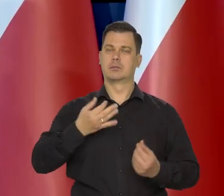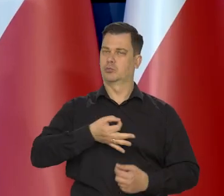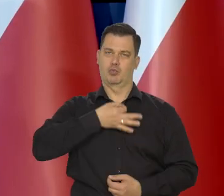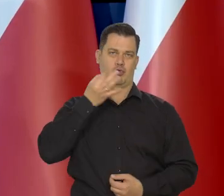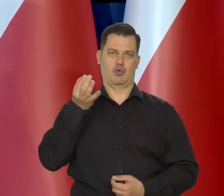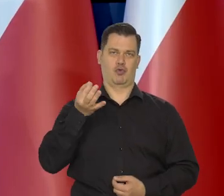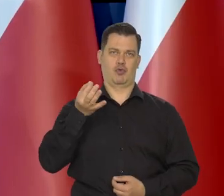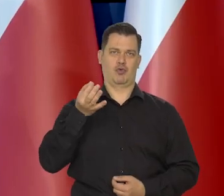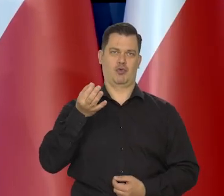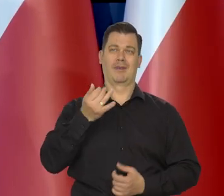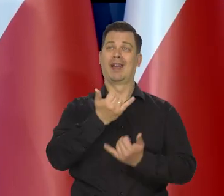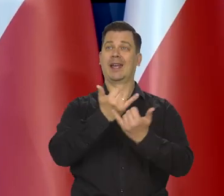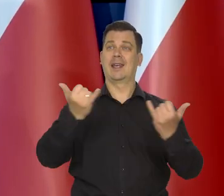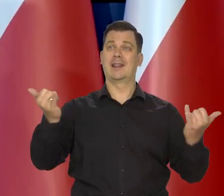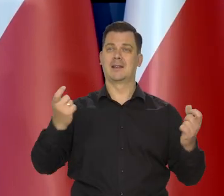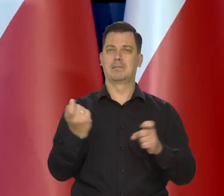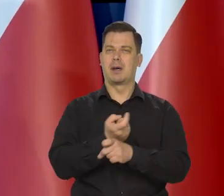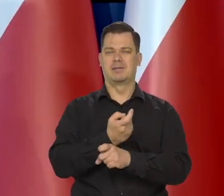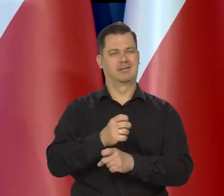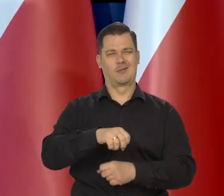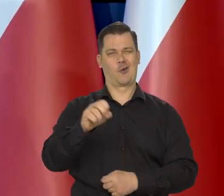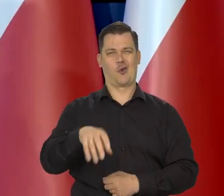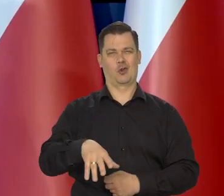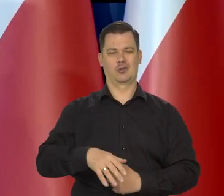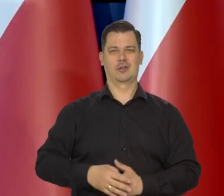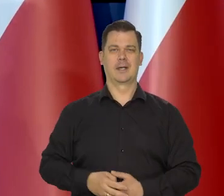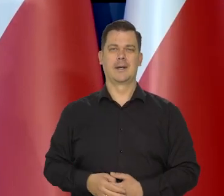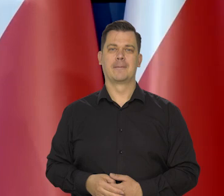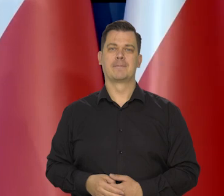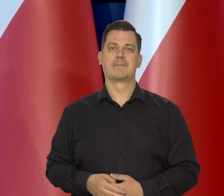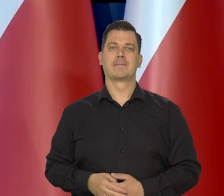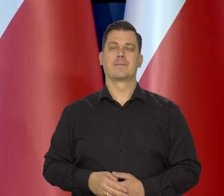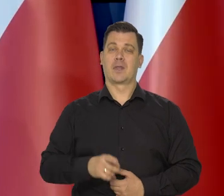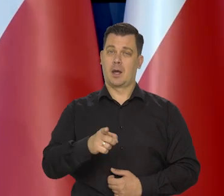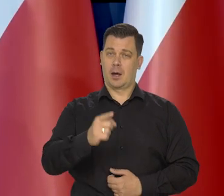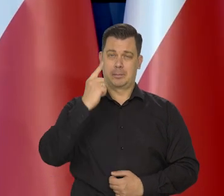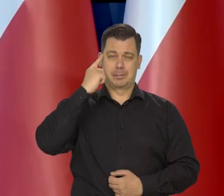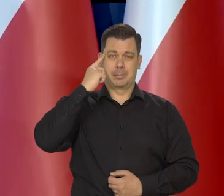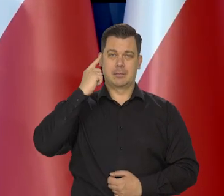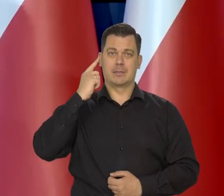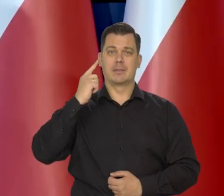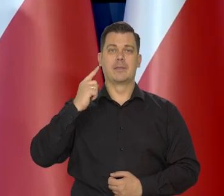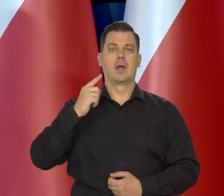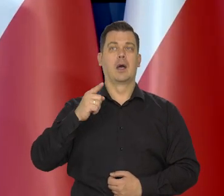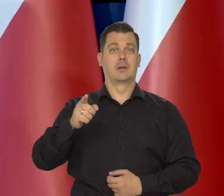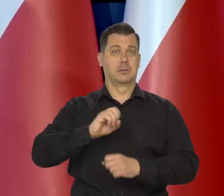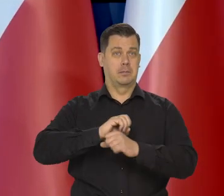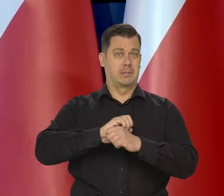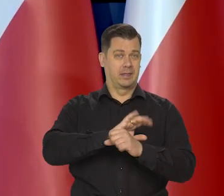znacząco lepsze niż dla wielu innych krajów Europejskich. Proszę pamiętać, że w pandemii,